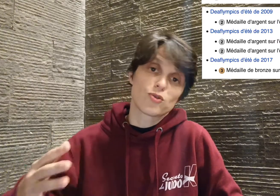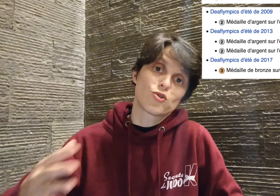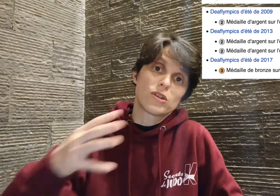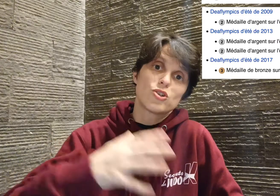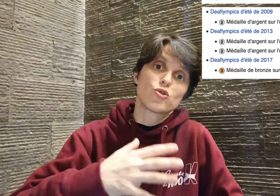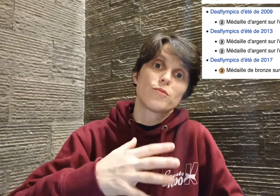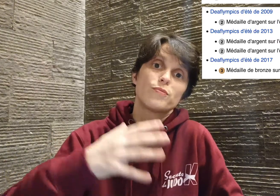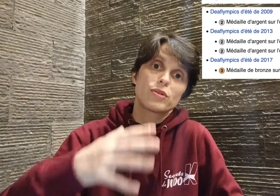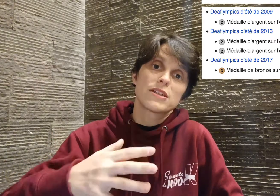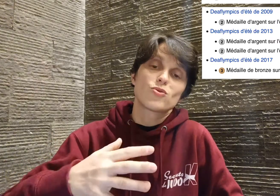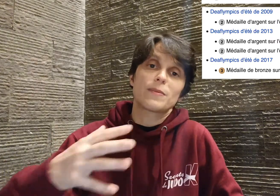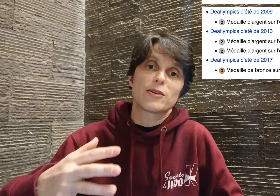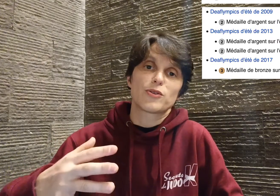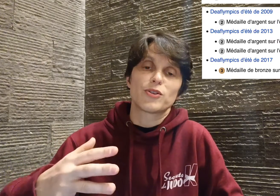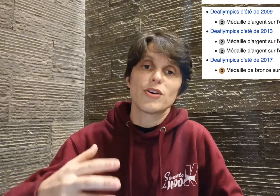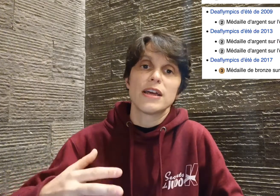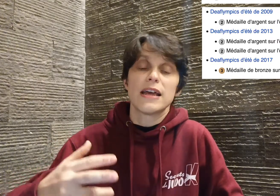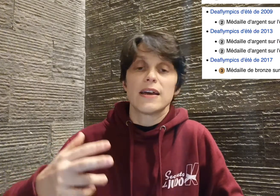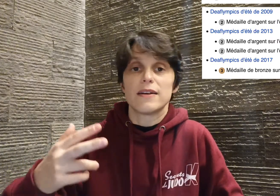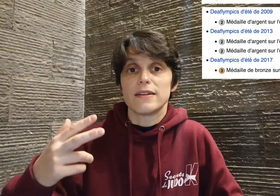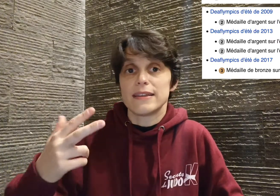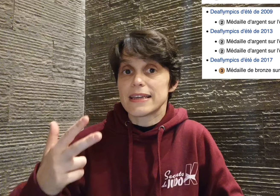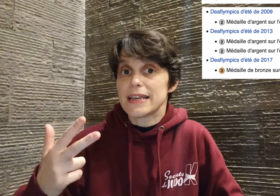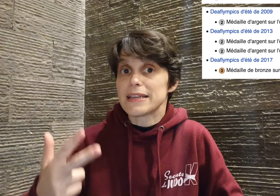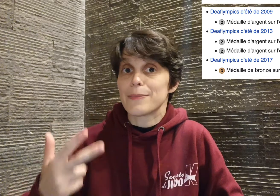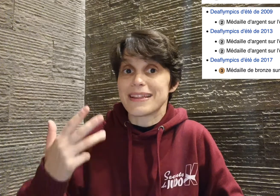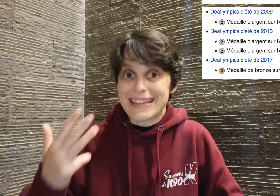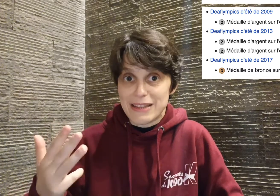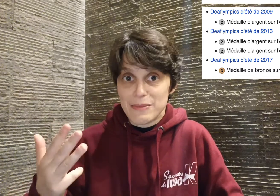donc ce sont les jeux pour les sourds et malentendants, desquels il ramène quatre